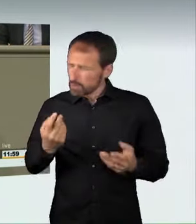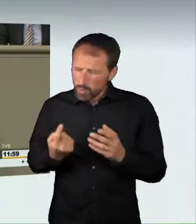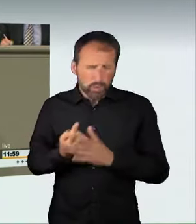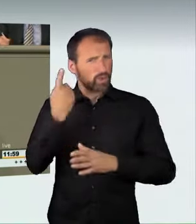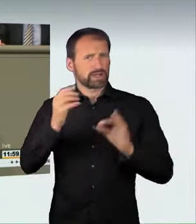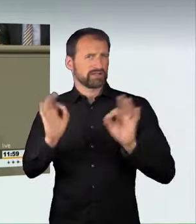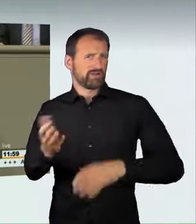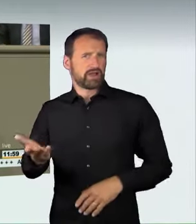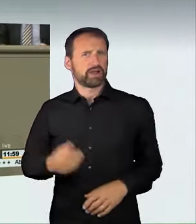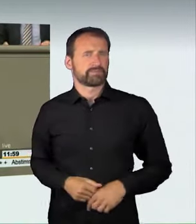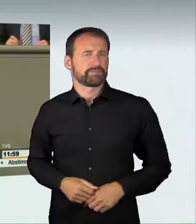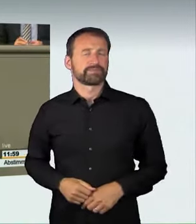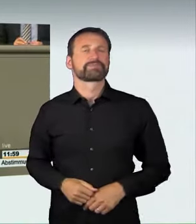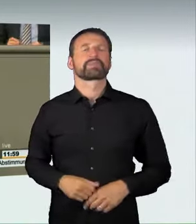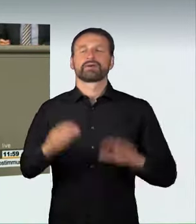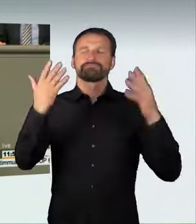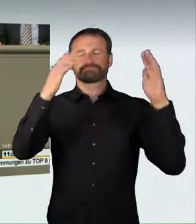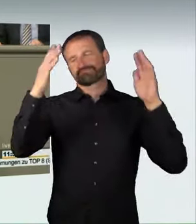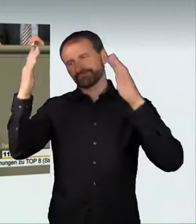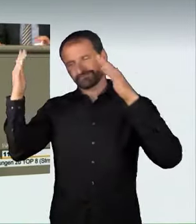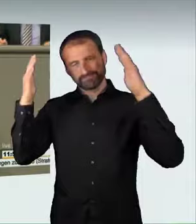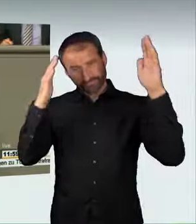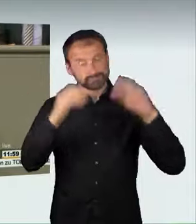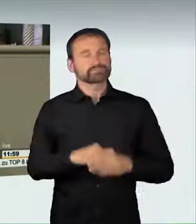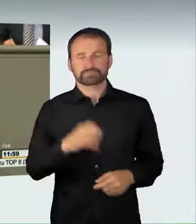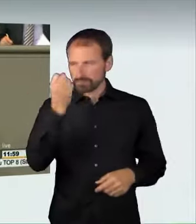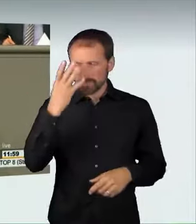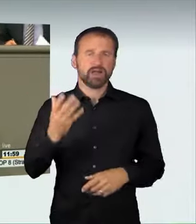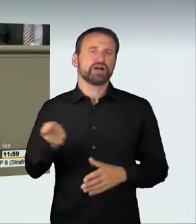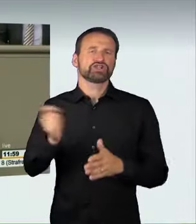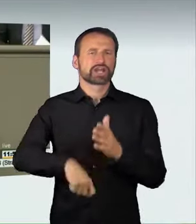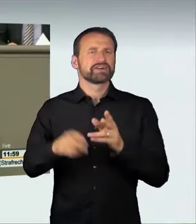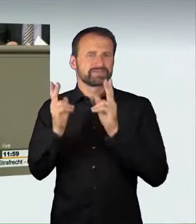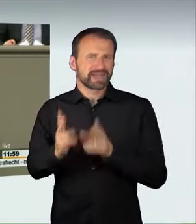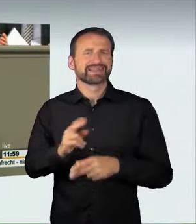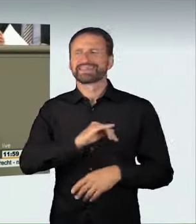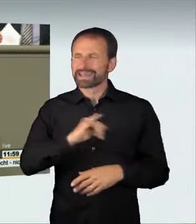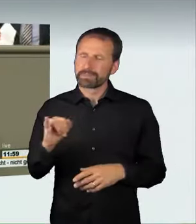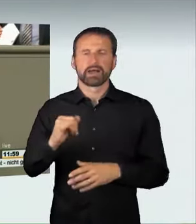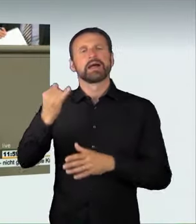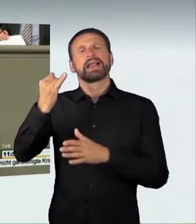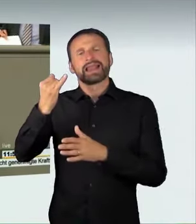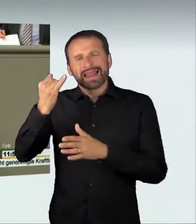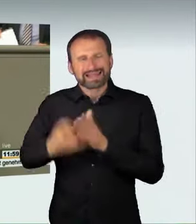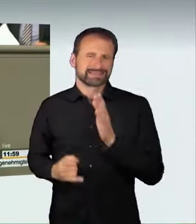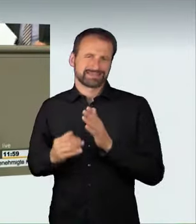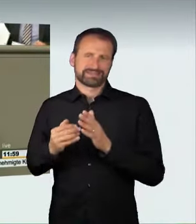Zu Recht darf das Strafrecht immer nur Ultima Ratio sein. Ich finde aber, hier haben wir eine Schutzlücke.